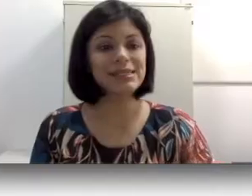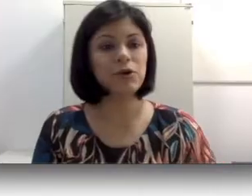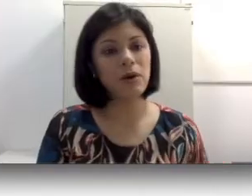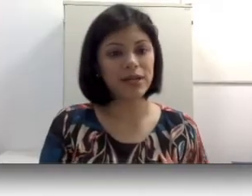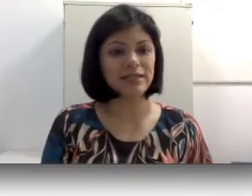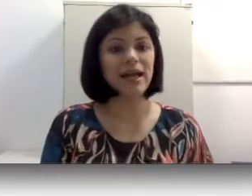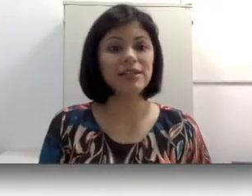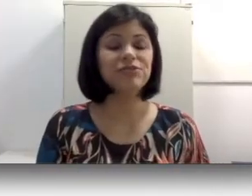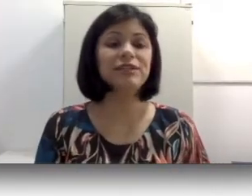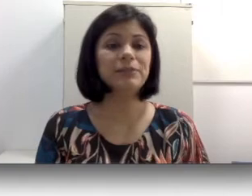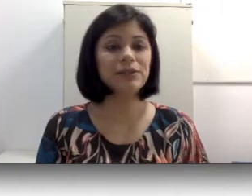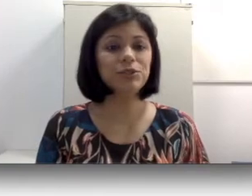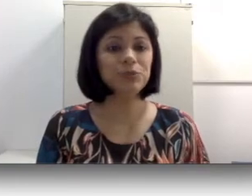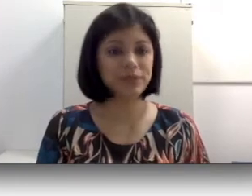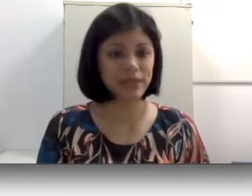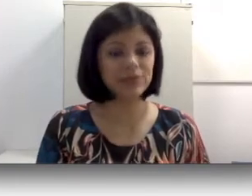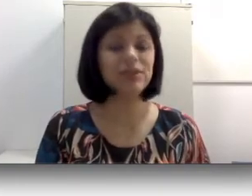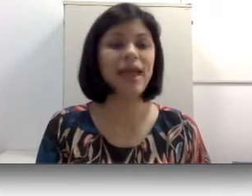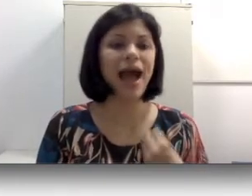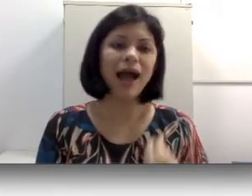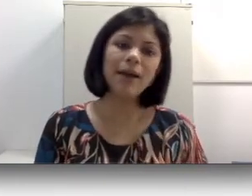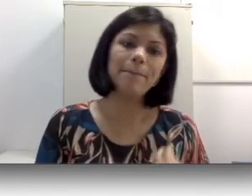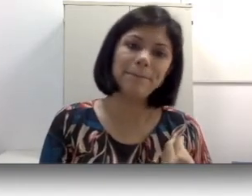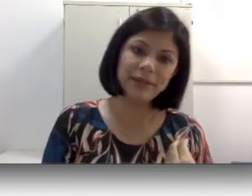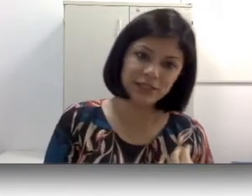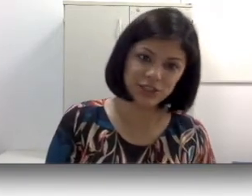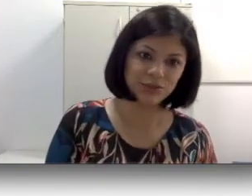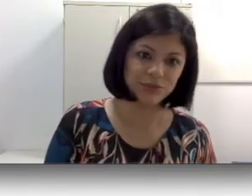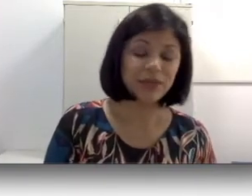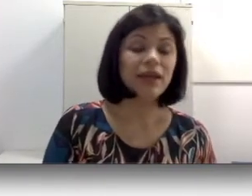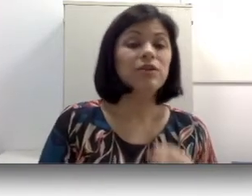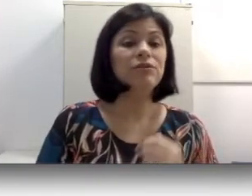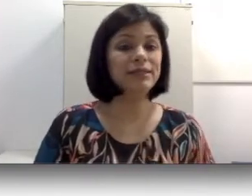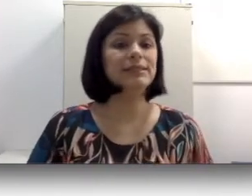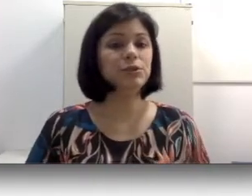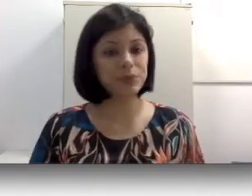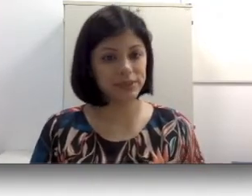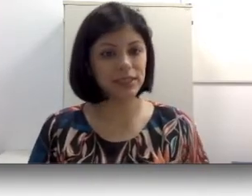como a oralidade, faz parte de um processo que é aprendido. Noventa e cinco por cento